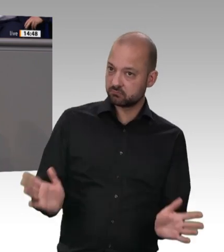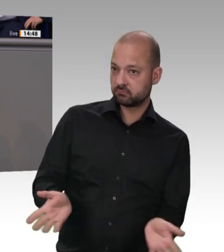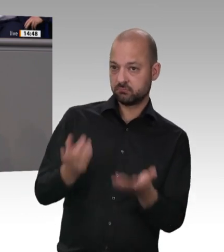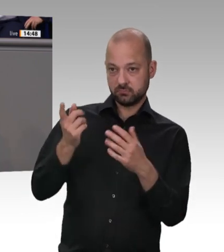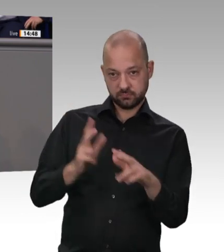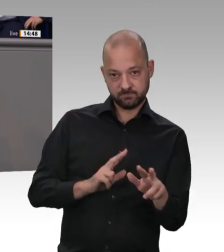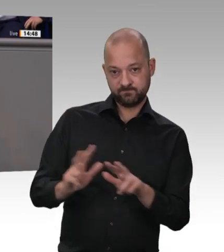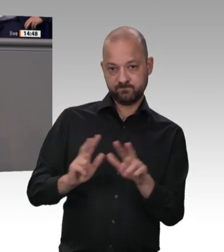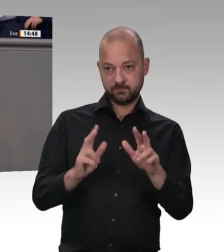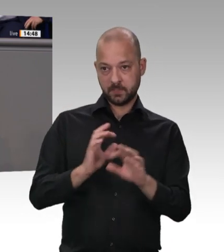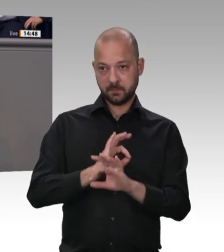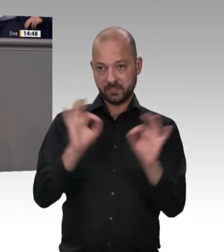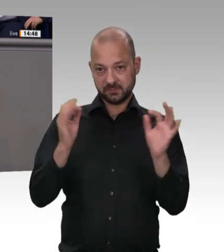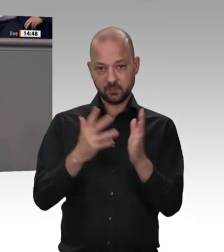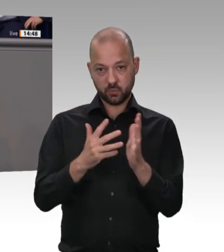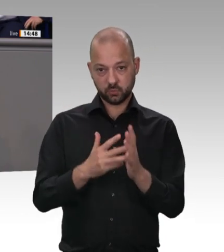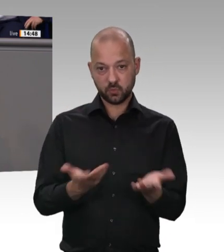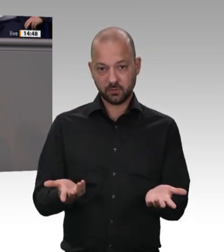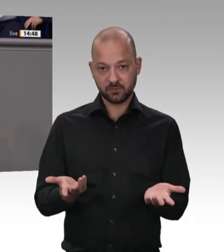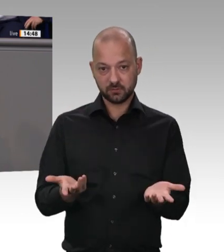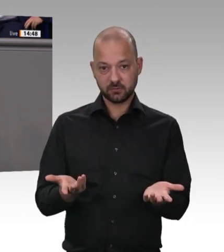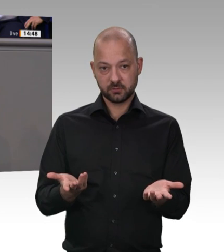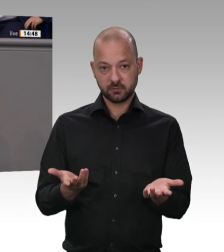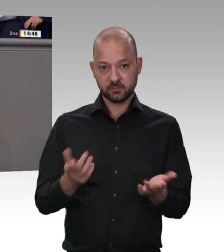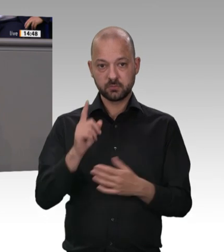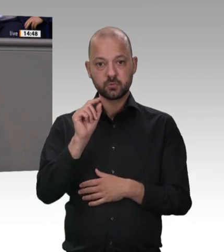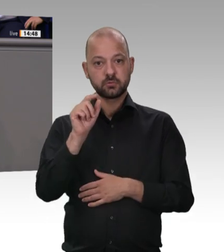für alle Beschäftigten, damit der Mindestlohn nicht durch unberücksichtigte Mehrarbeit